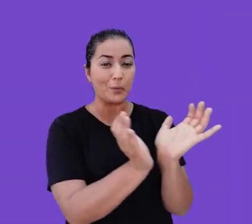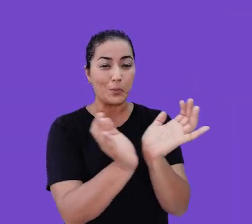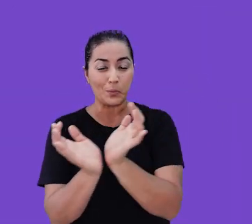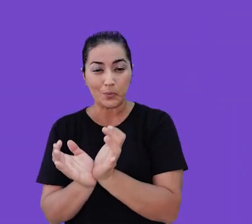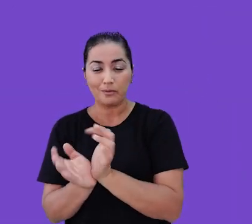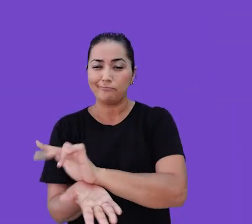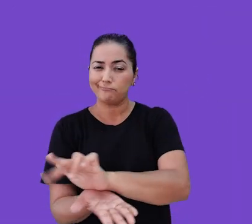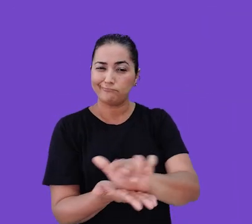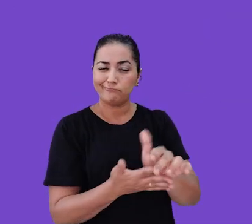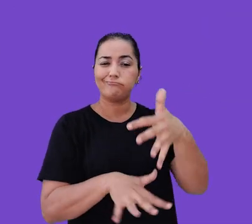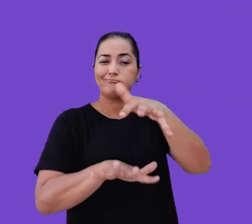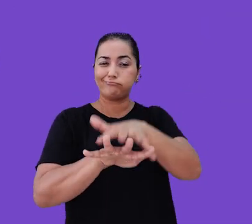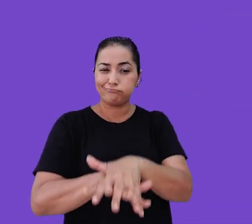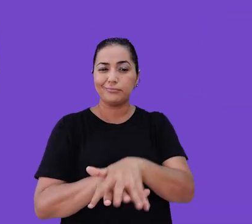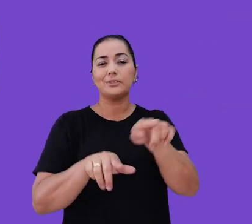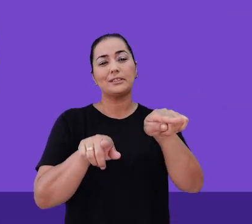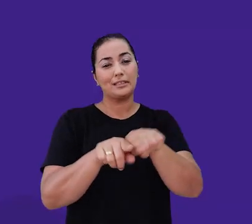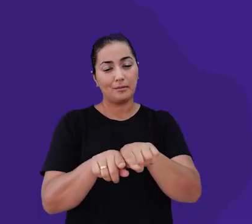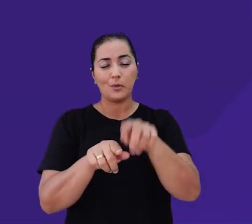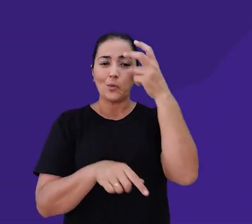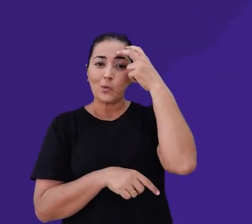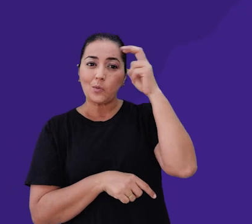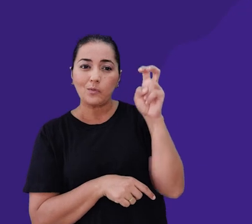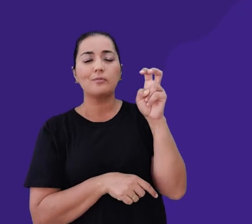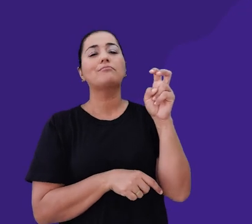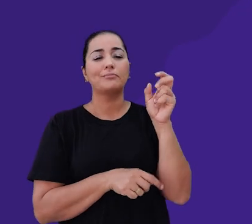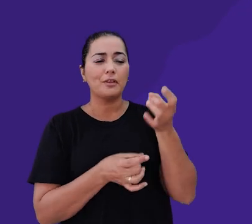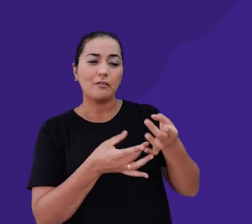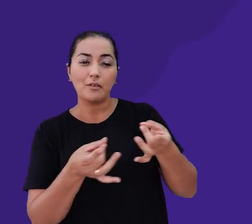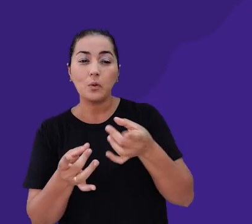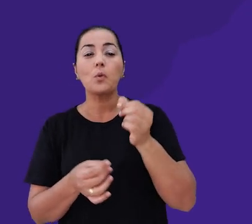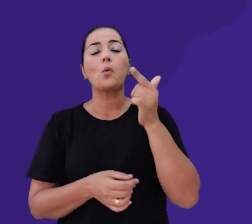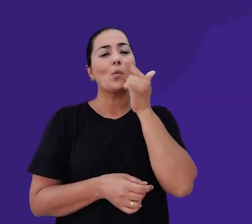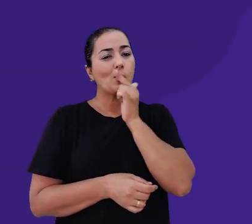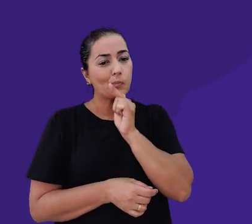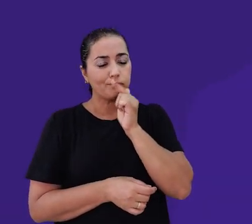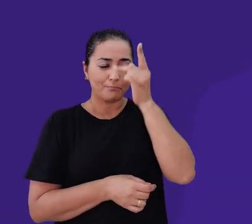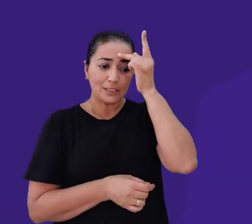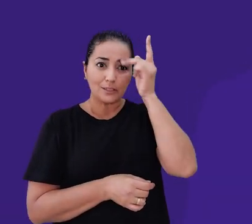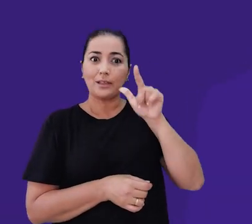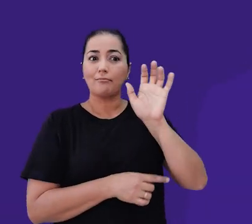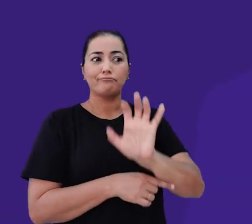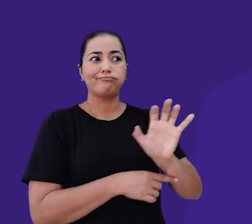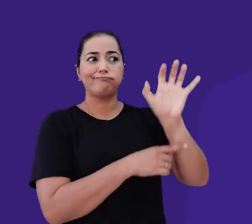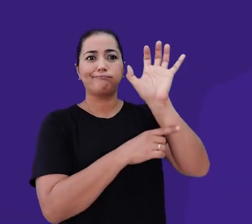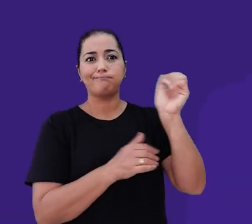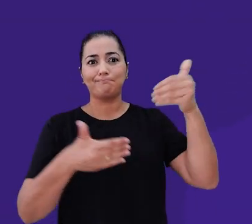Abraçamos a inclusão, e através da nossa cultura de anywhere office conseguimos unir pessoas que estão espalhadas por todo o país.